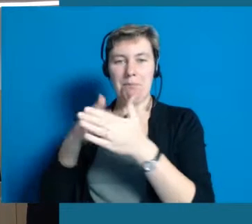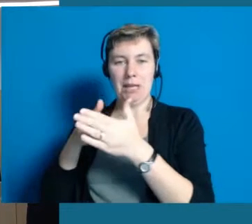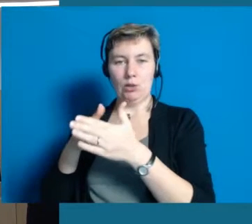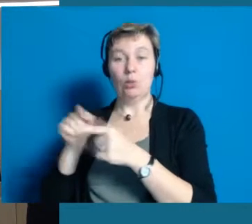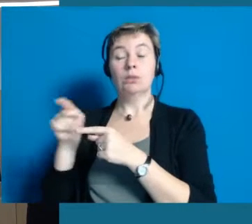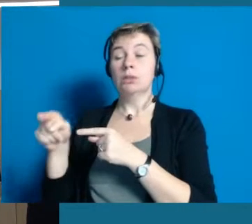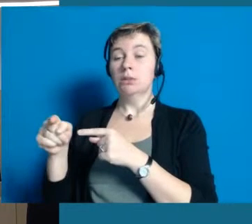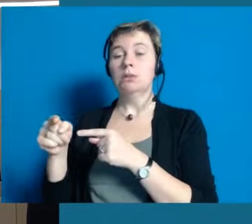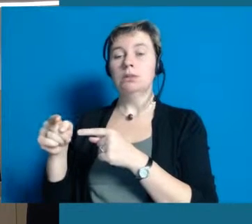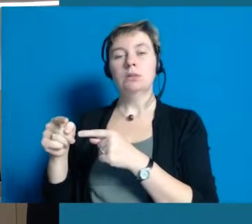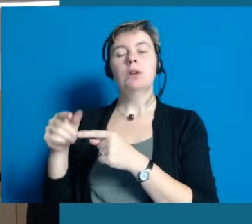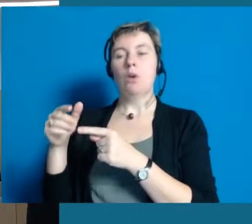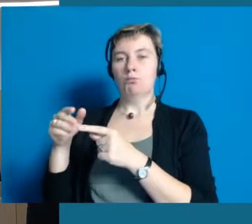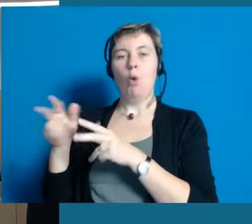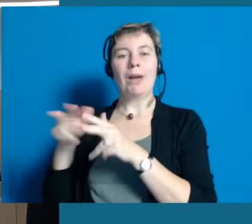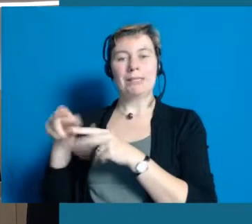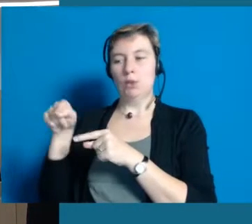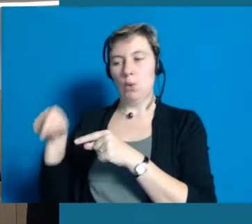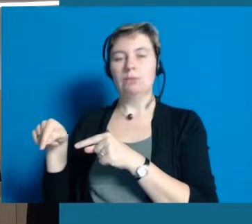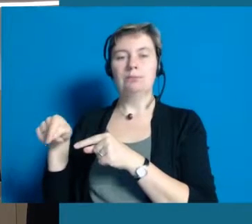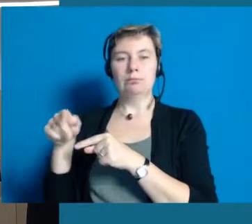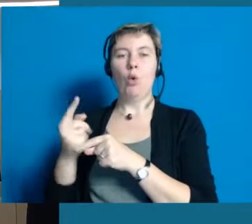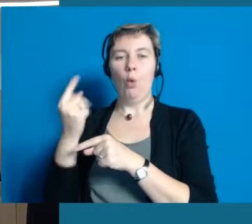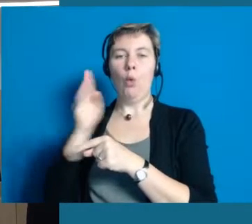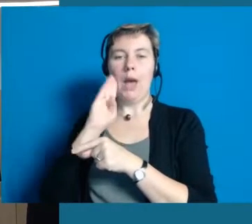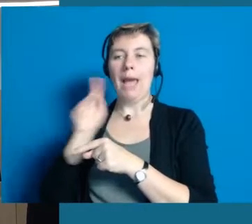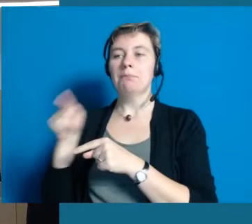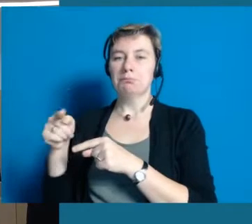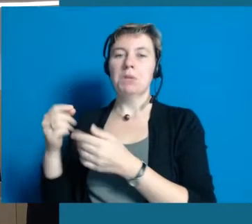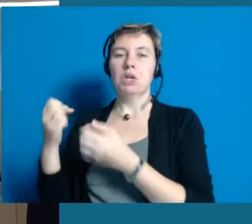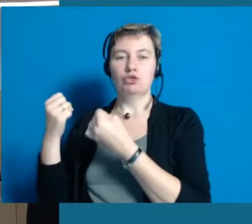Auch sie ist eine sehr wichtige und starke Organisation bei uns in Hochheim,